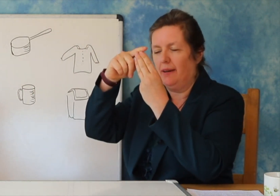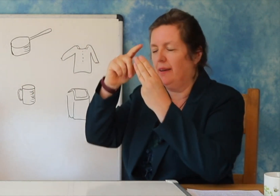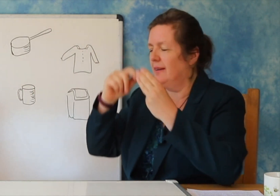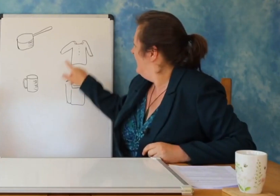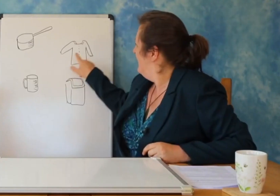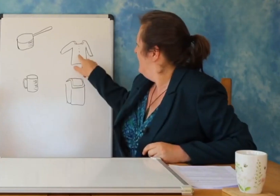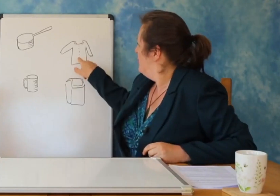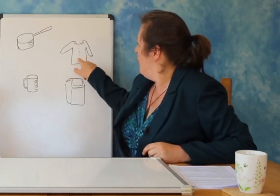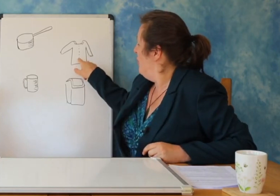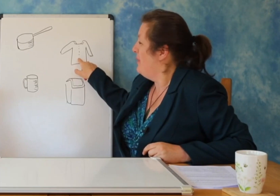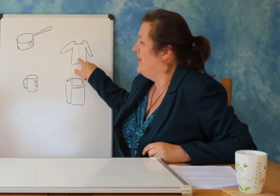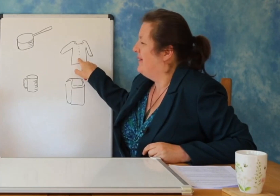mbeturinash’.